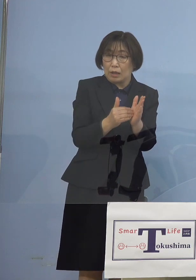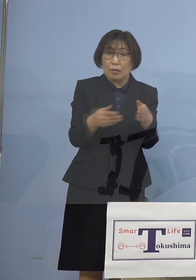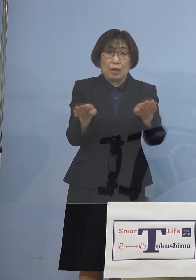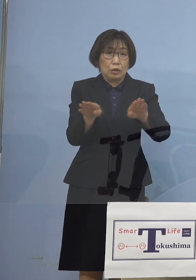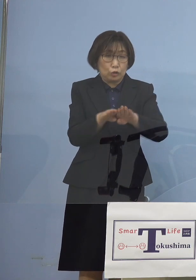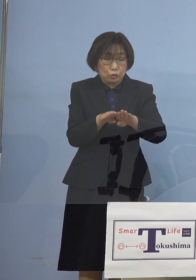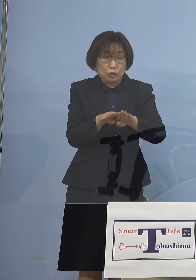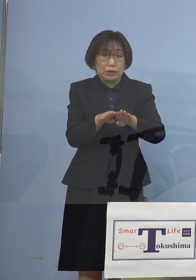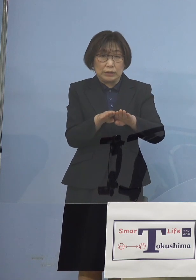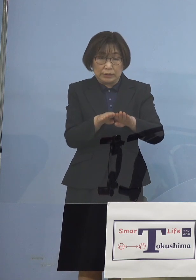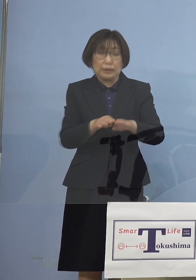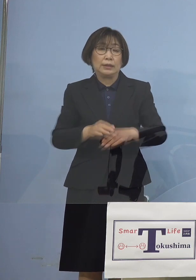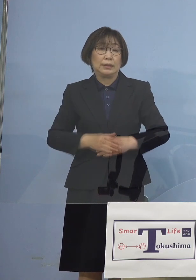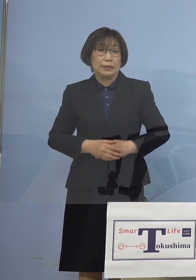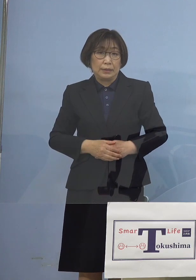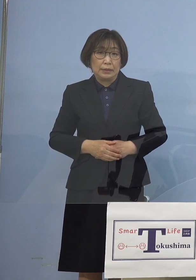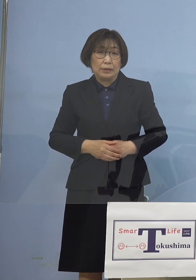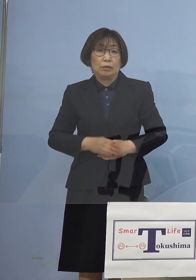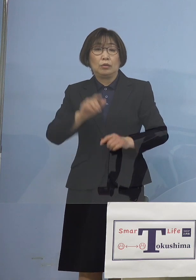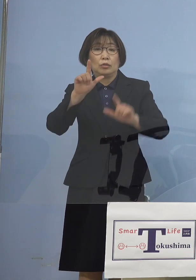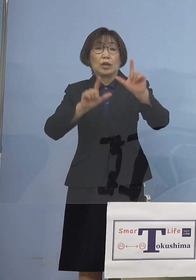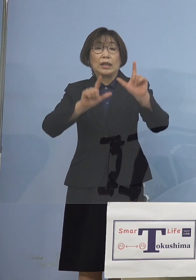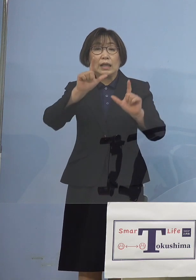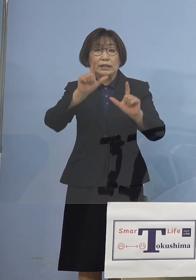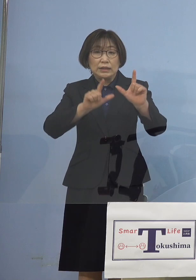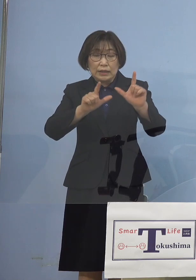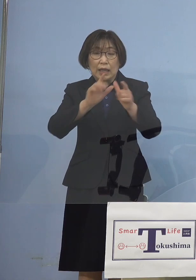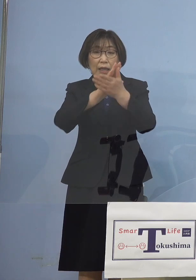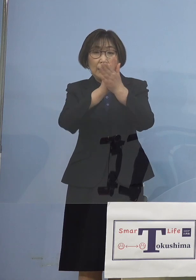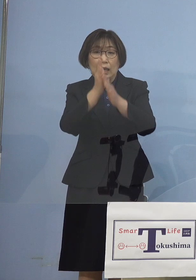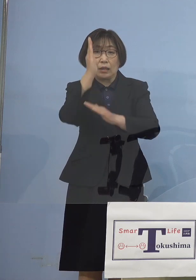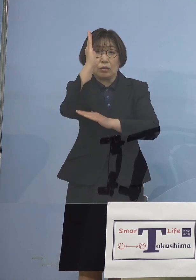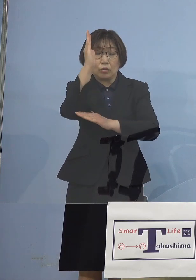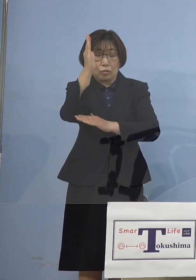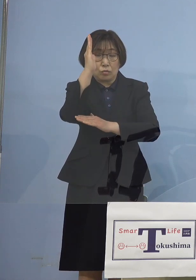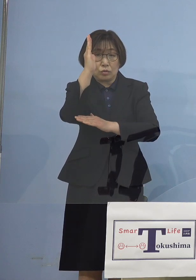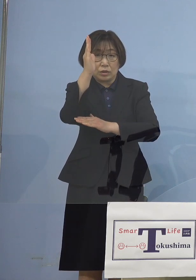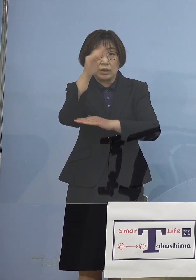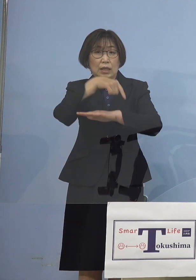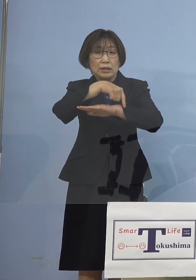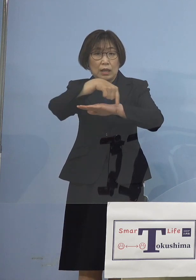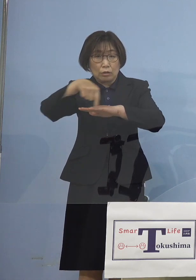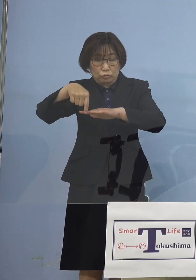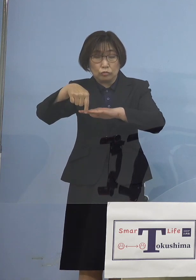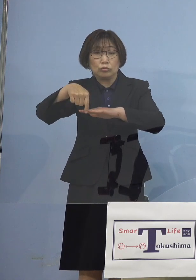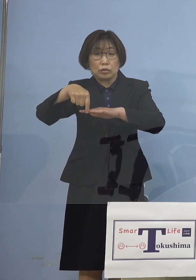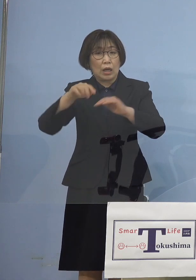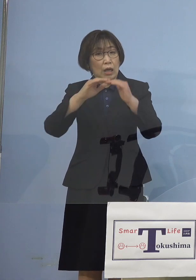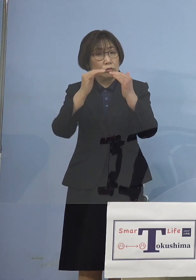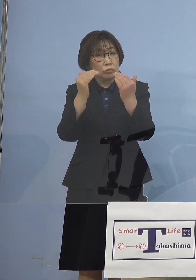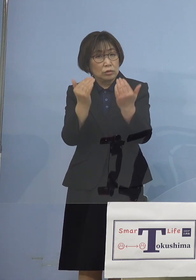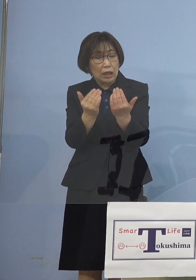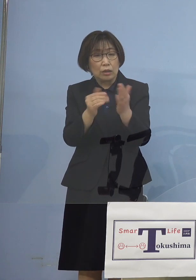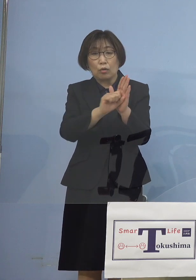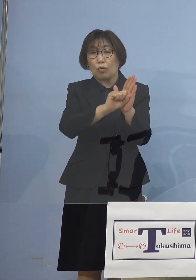こうした形で県の施策 といったものが 一定の効果を 発動しているということで